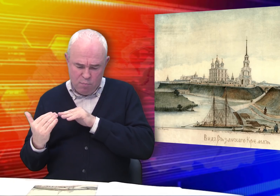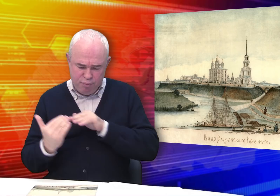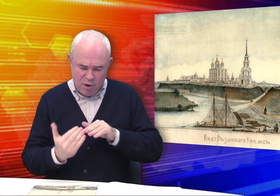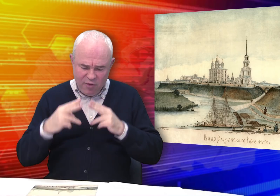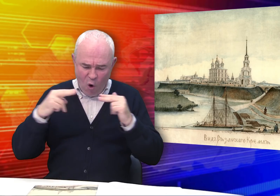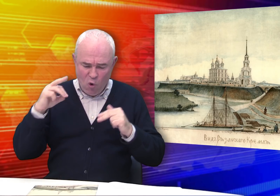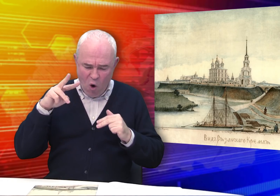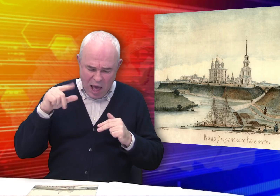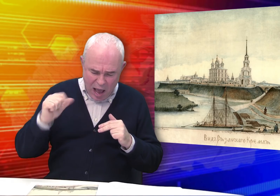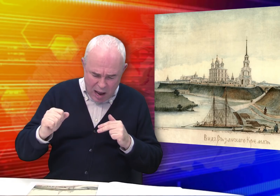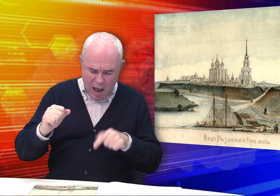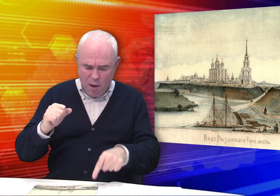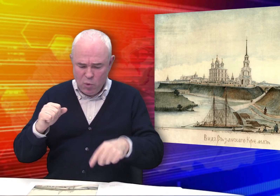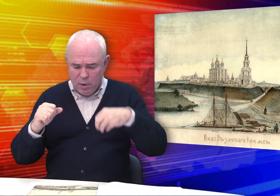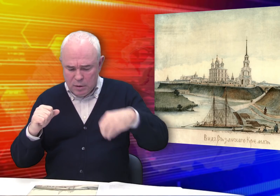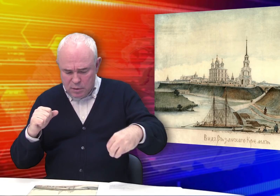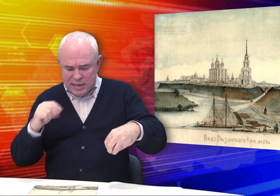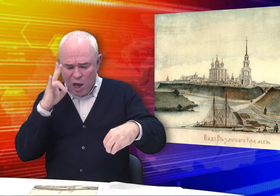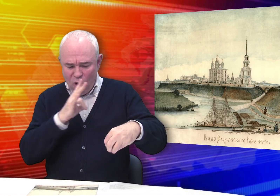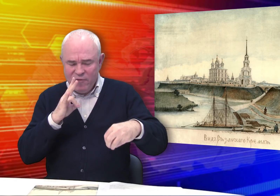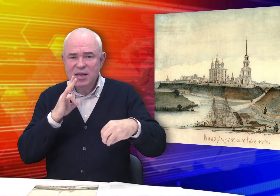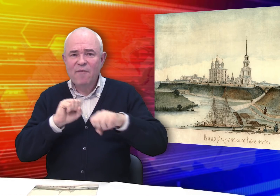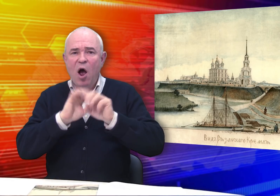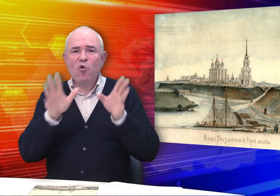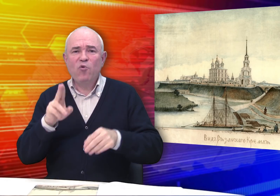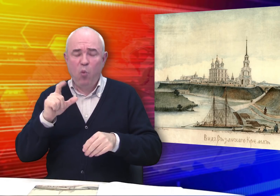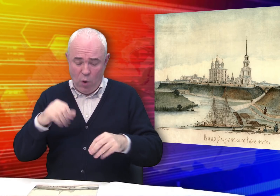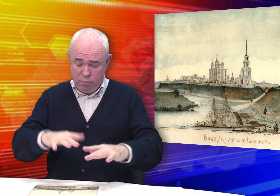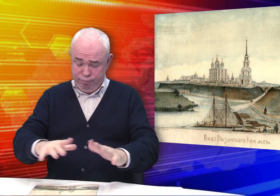Слева от собора – дворец Олега, церковь Святого Духа.